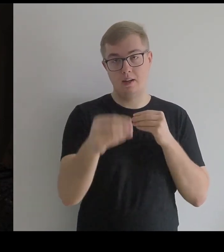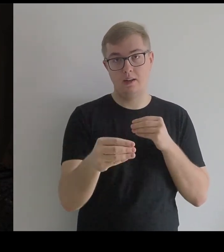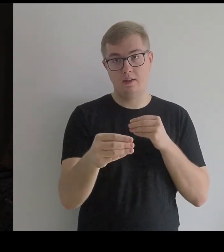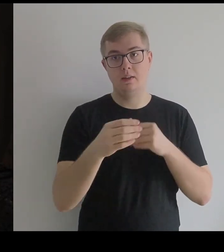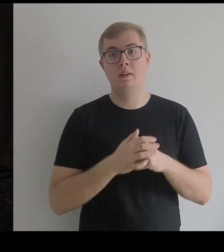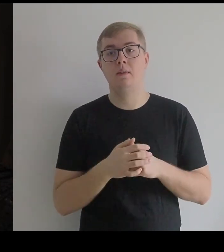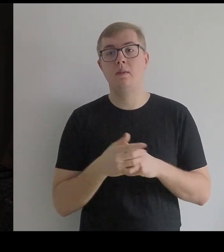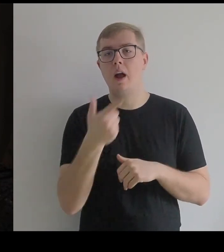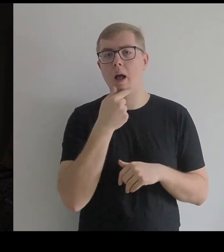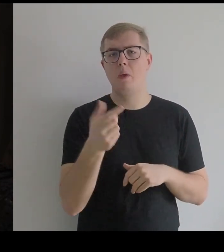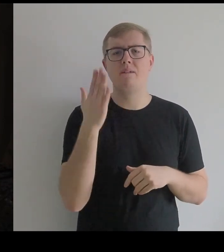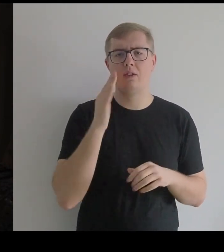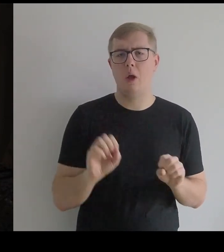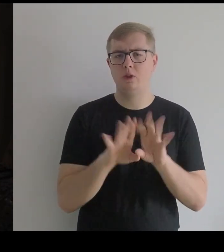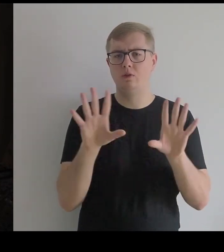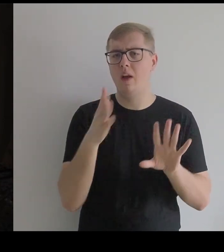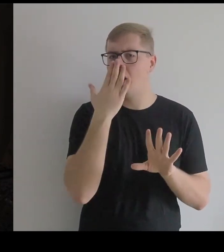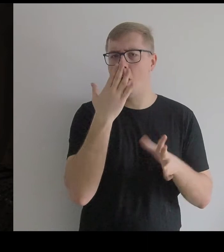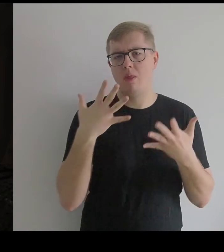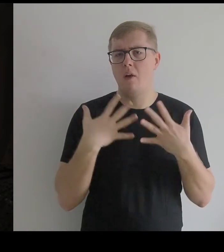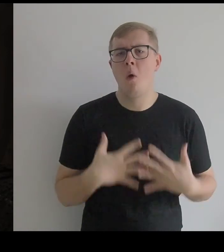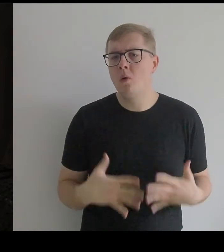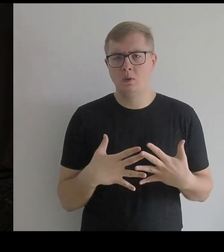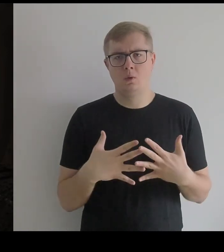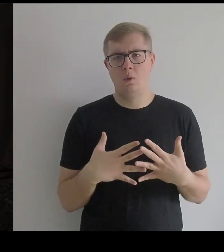Kantor wiedział oczywiście, jak wygląda kostium, jak jest zbudowany,